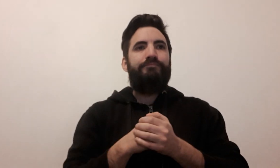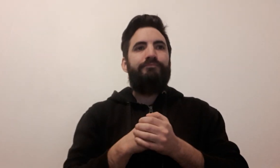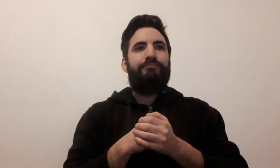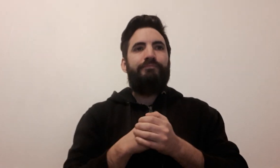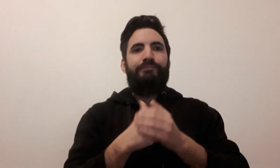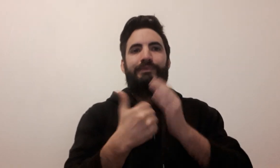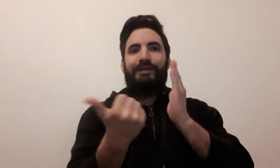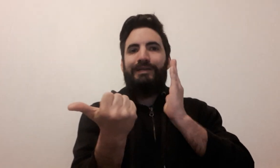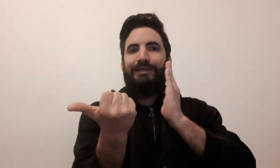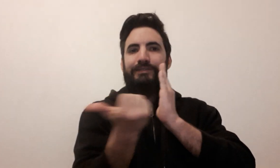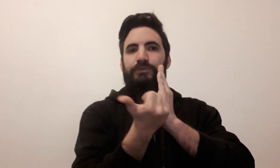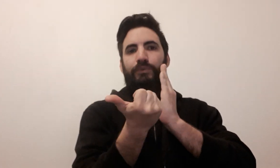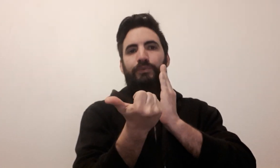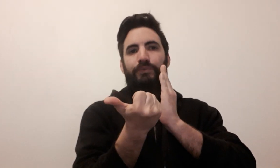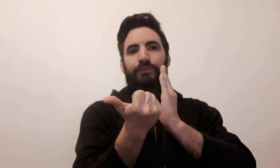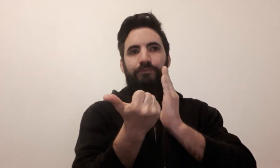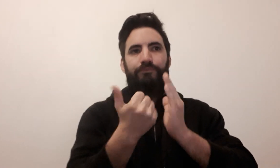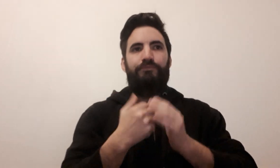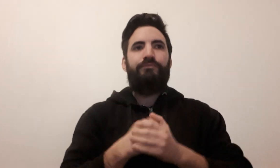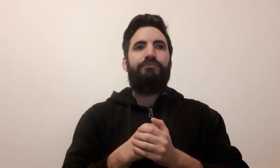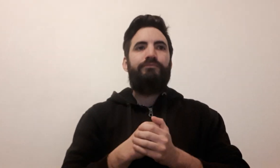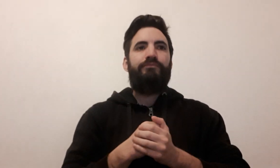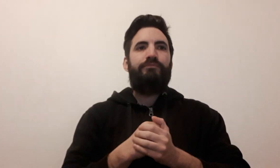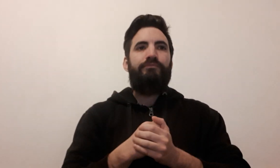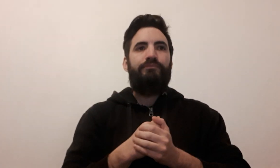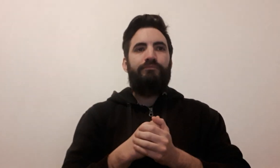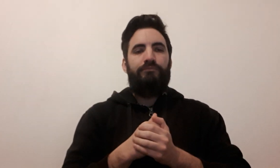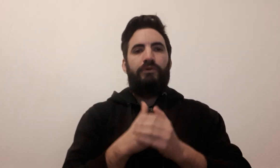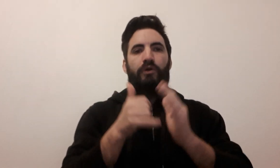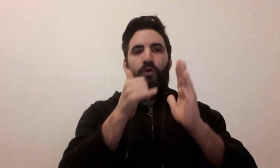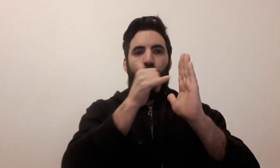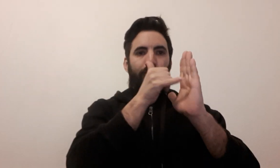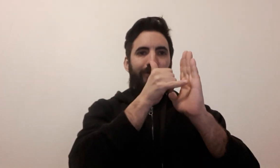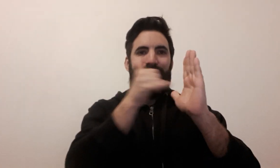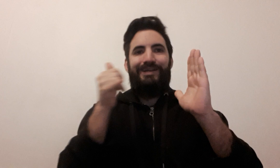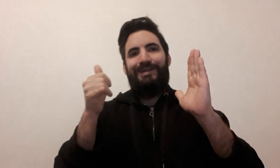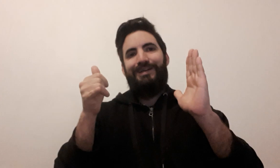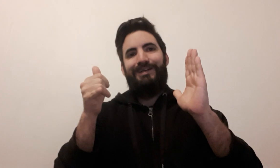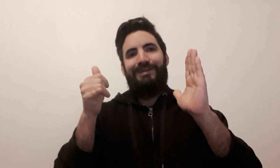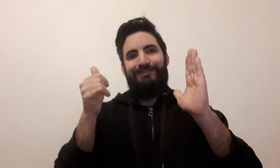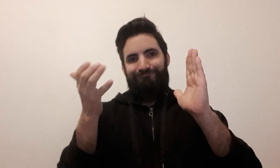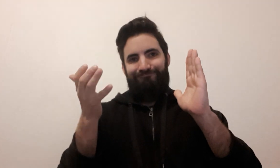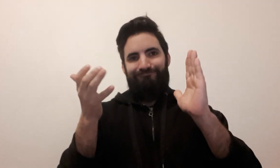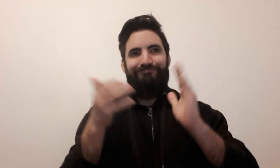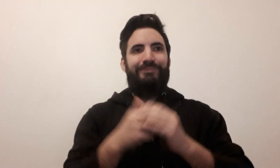éditeur ludothèque